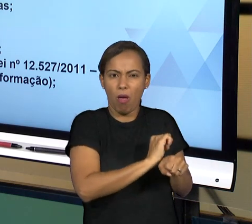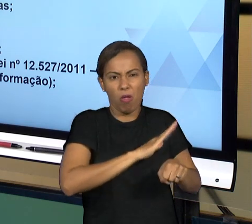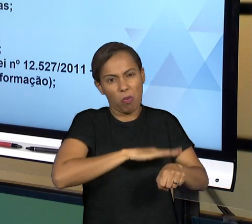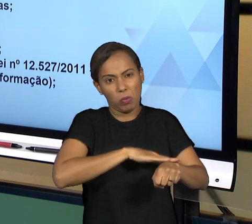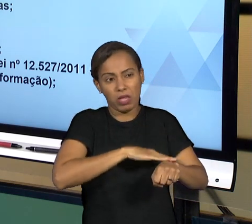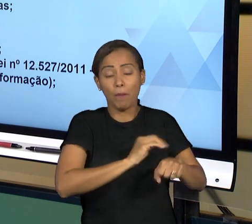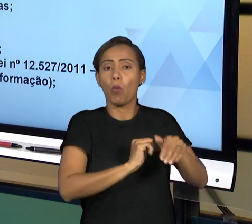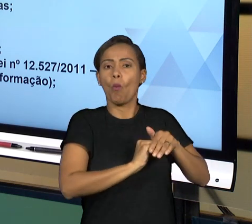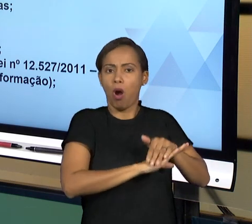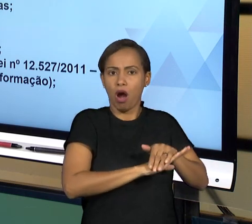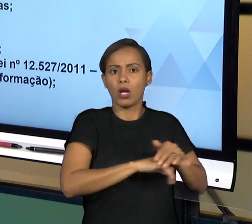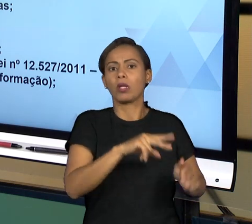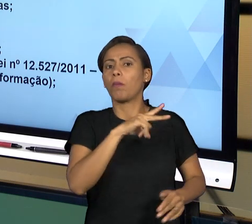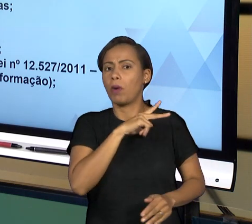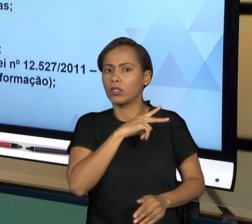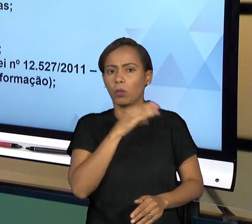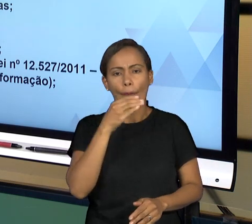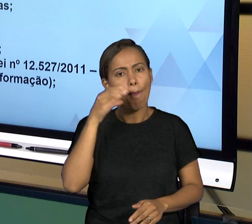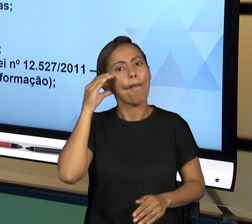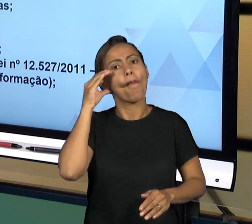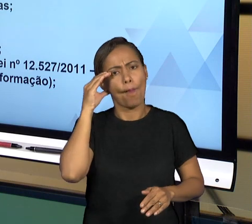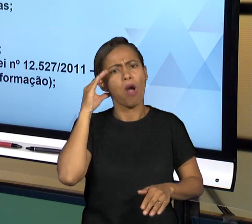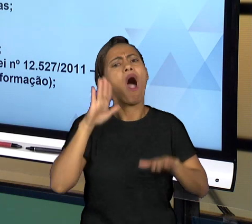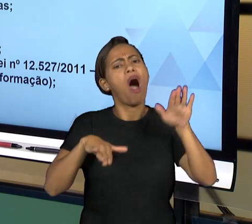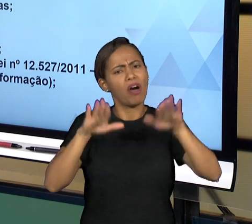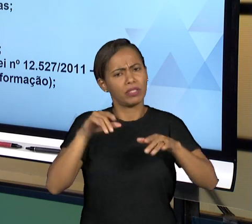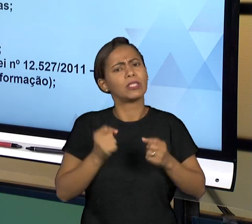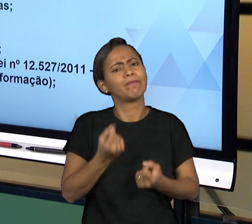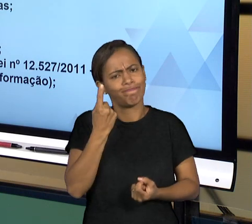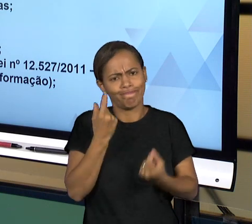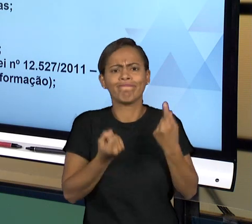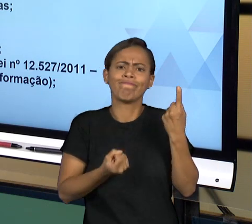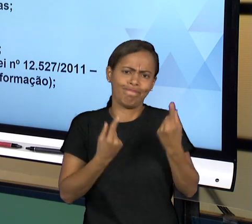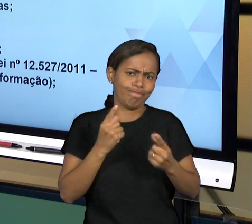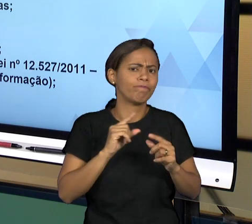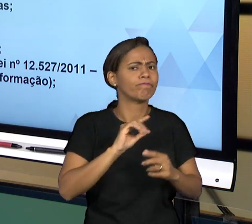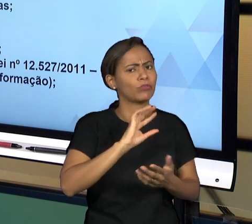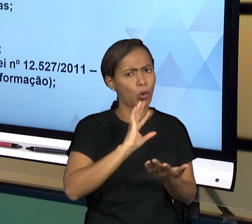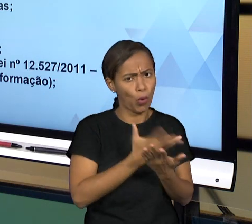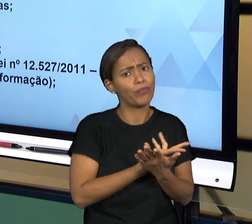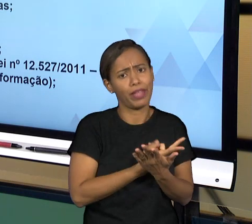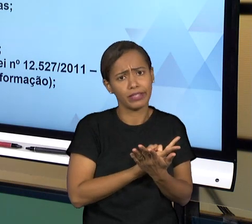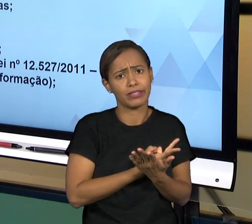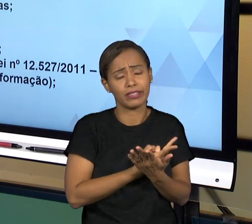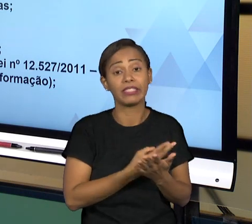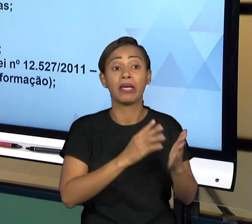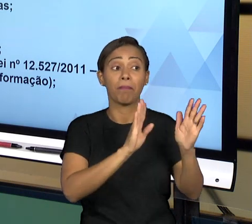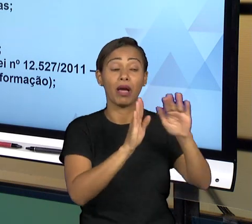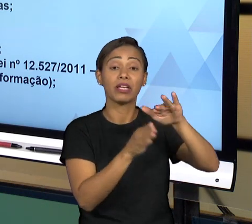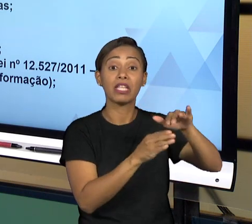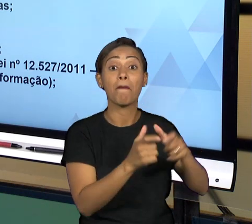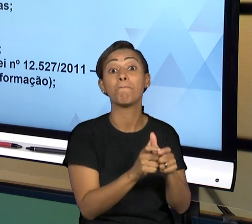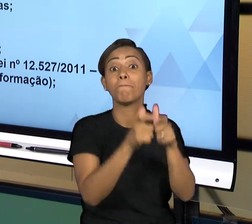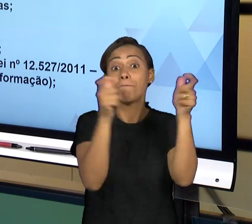QUE SÃO SENSÍVEIS PARA A SEGURANÇA DO ESTADO, TODAS AS DEMAIS INFORMAÇÕES TÊM QUE SER PÚBLICAS E O CIDADÃO QUERENDO RECEBER AQUELA INFORMAÇÃO